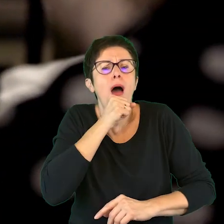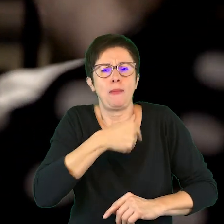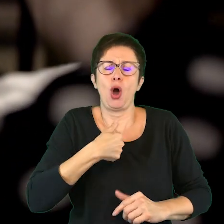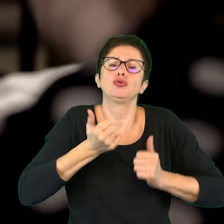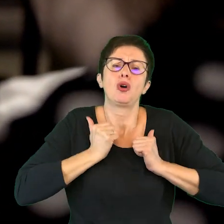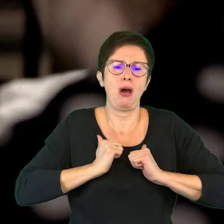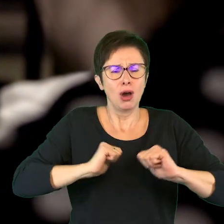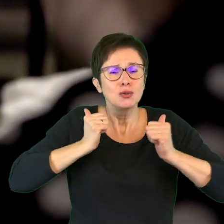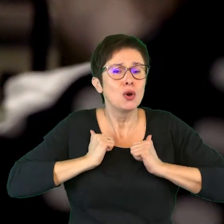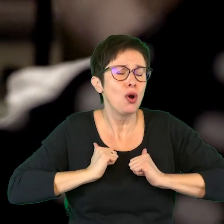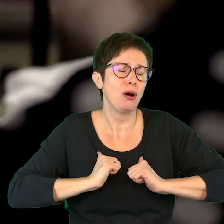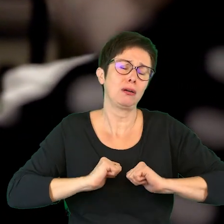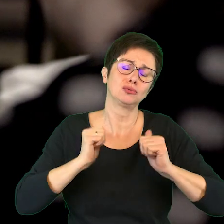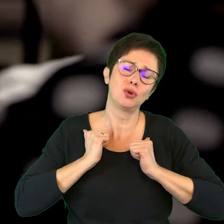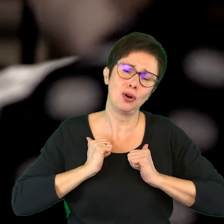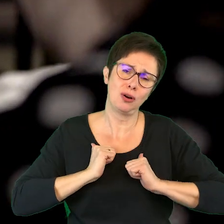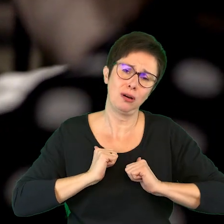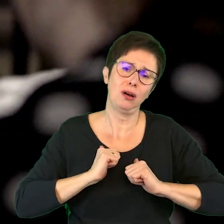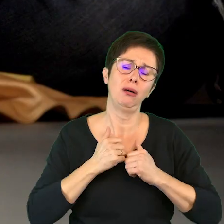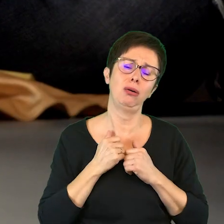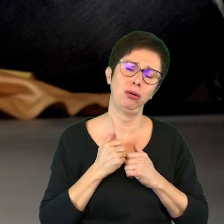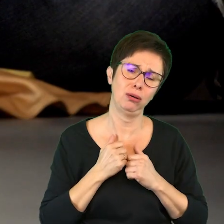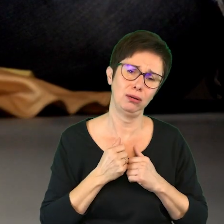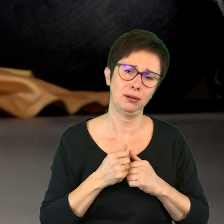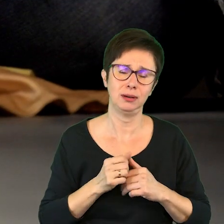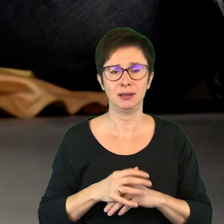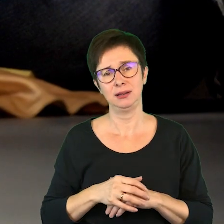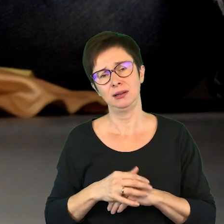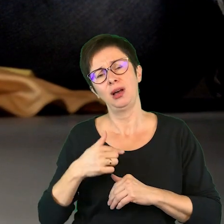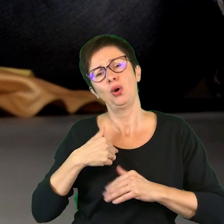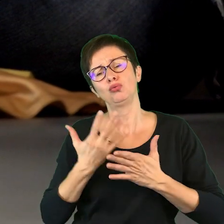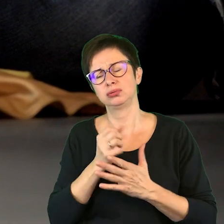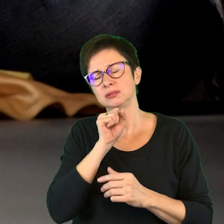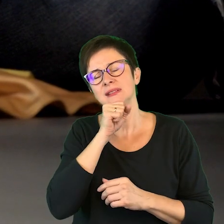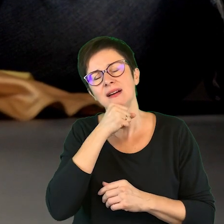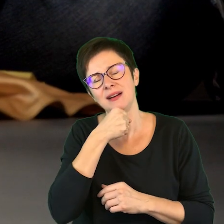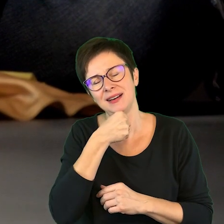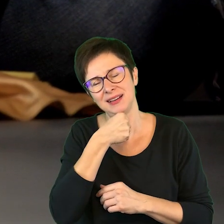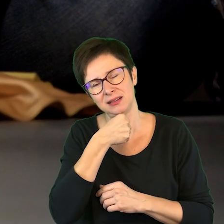Ja tak czekam i czekam, łaaa… taka stara już jestem.